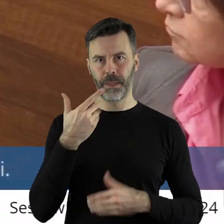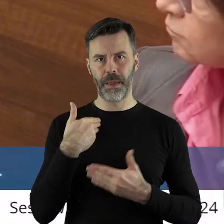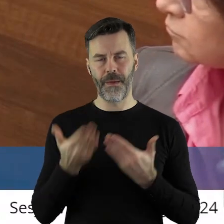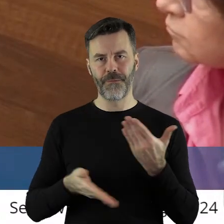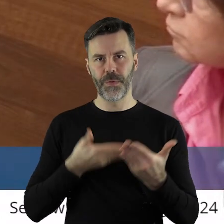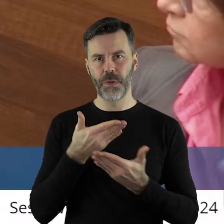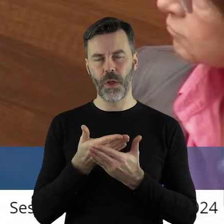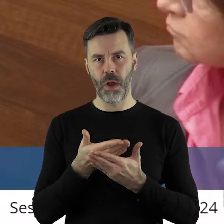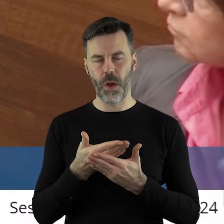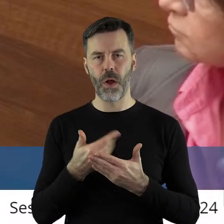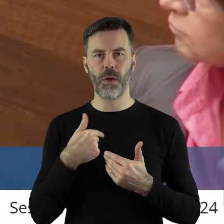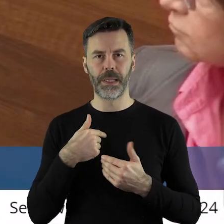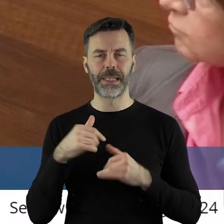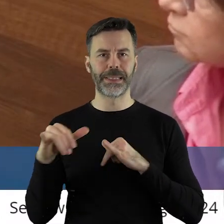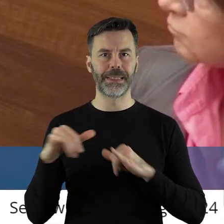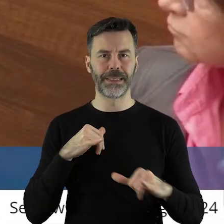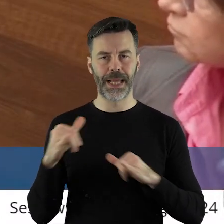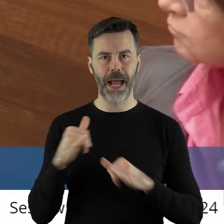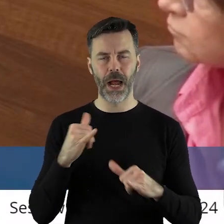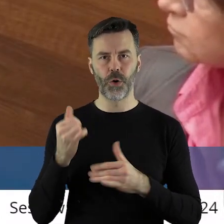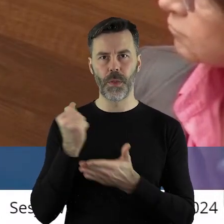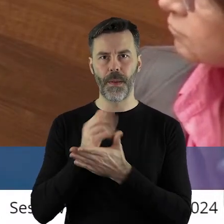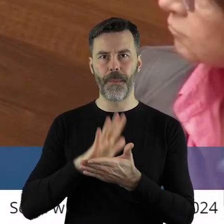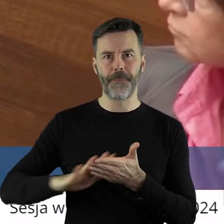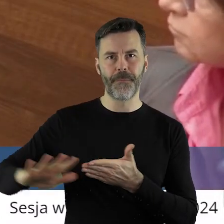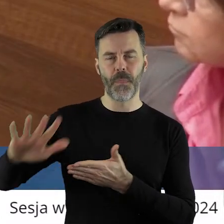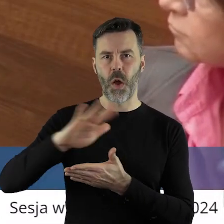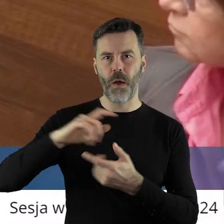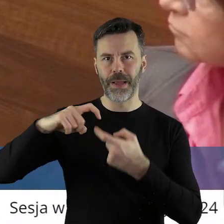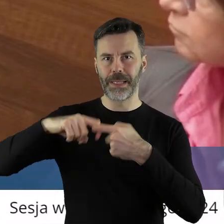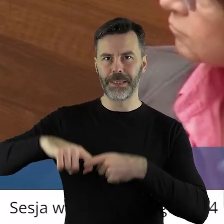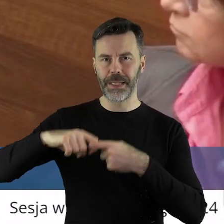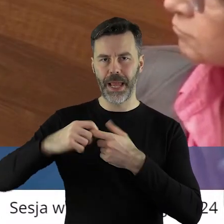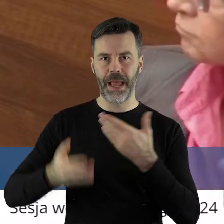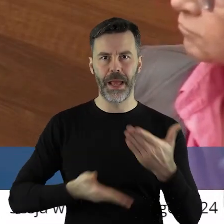Ja chciałabym złożyć wniosek w imieniu swoim i zarządu powiatu zgierskiego